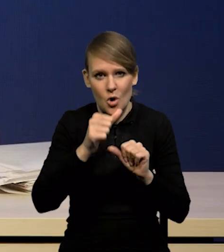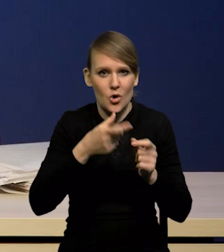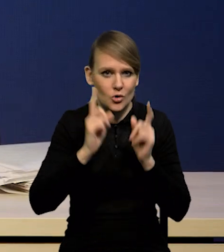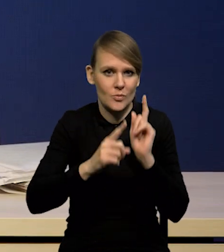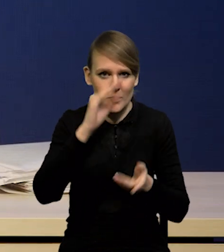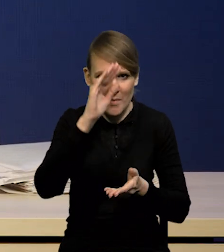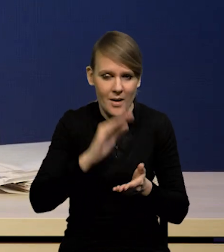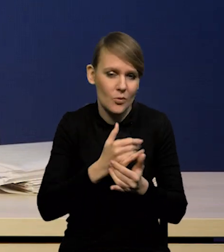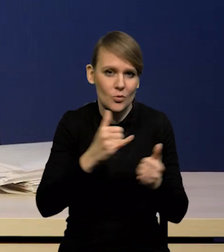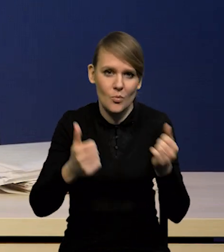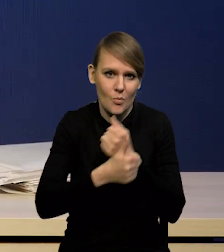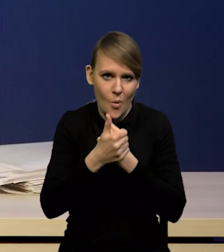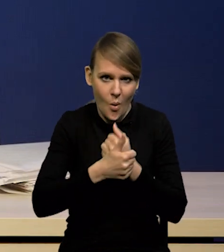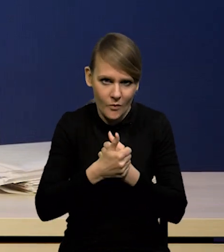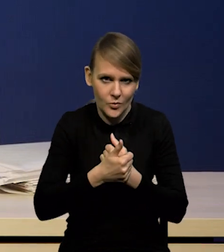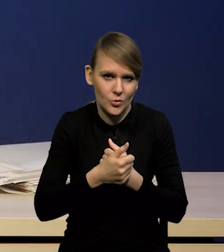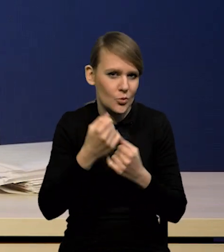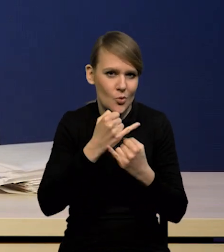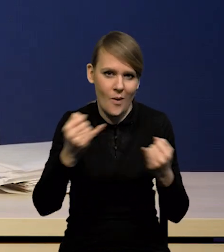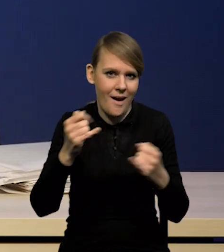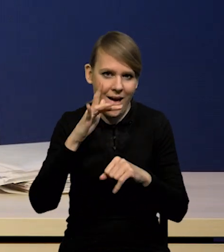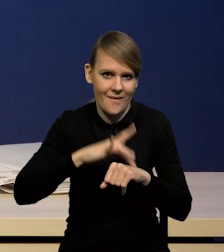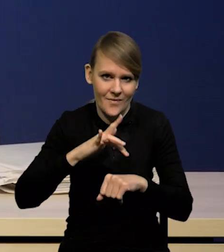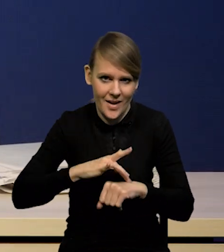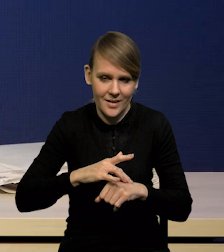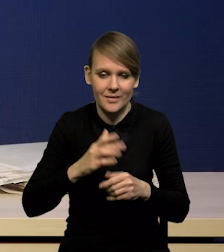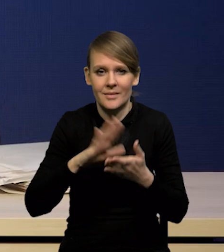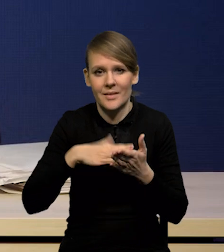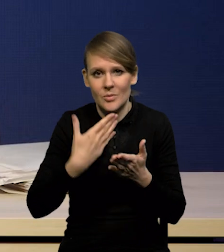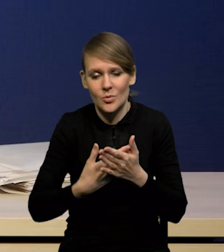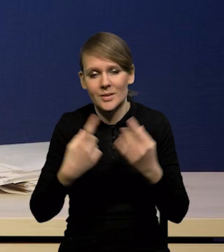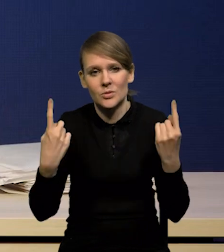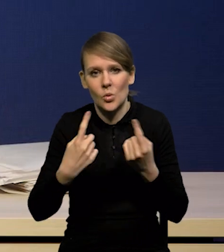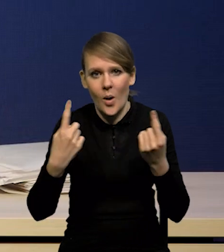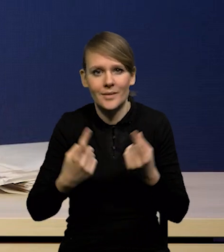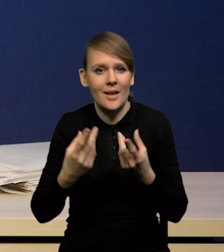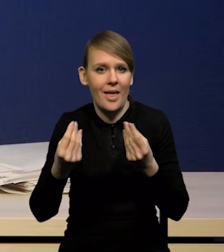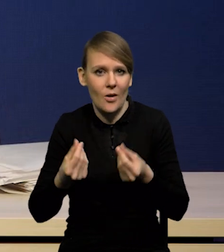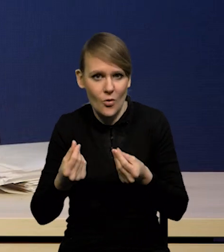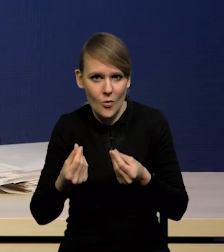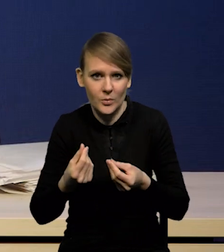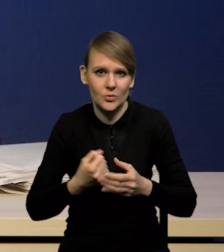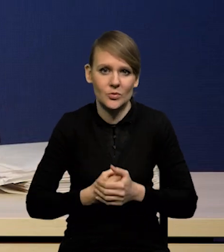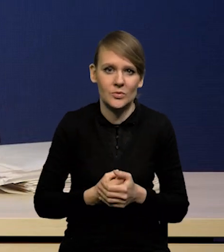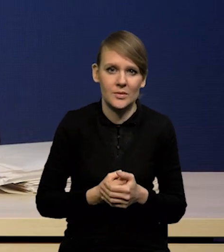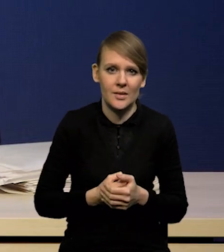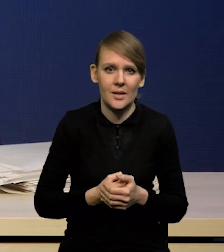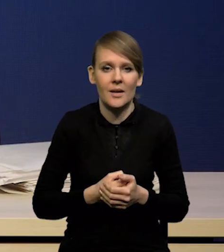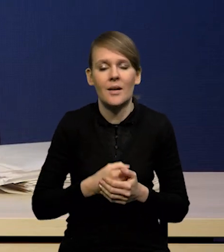ale nie tylko efekty bazy na to wpływają, ale także efekty czy czynniki ekonomiczne, w tym ujemna luka popytowa.